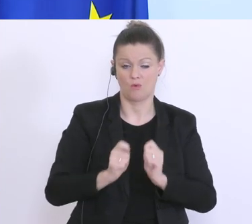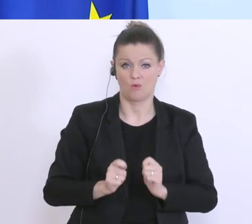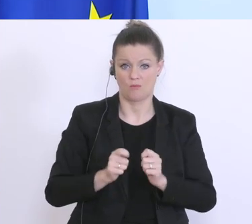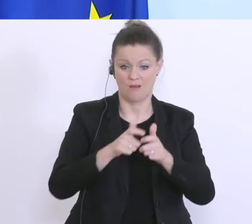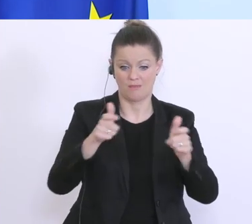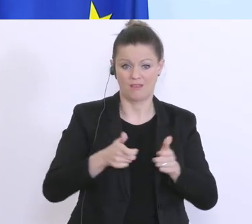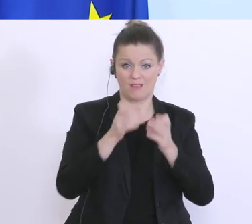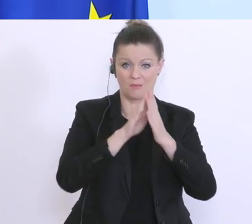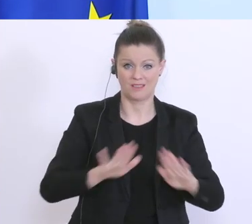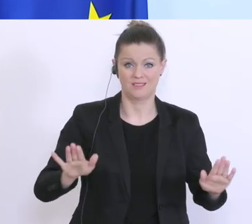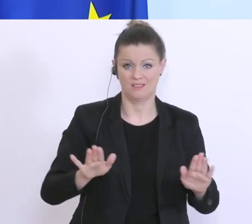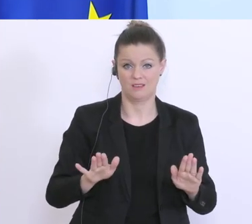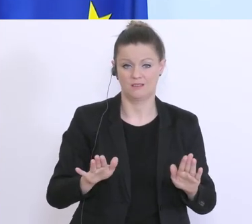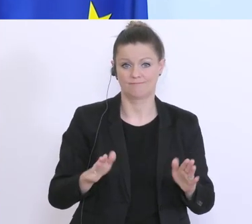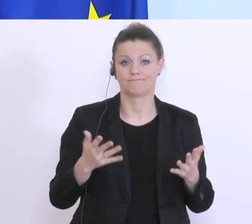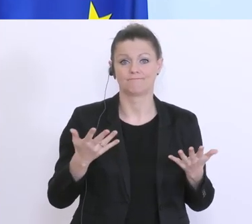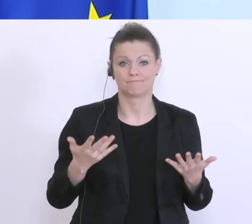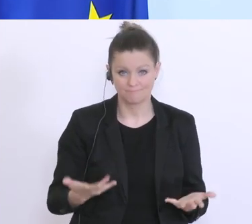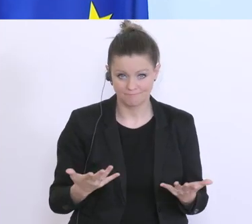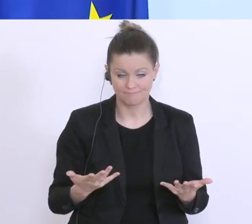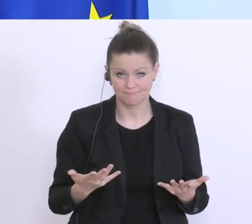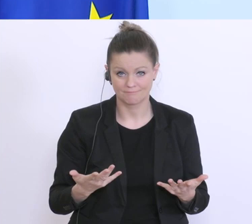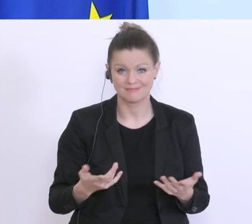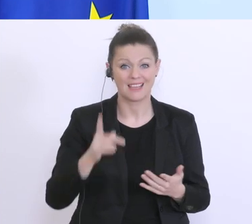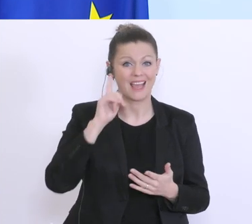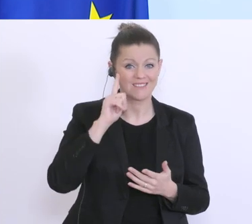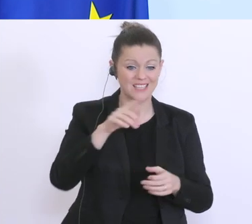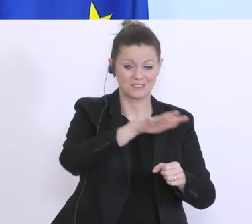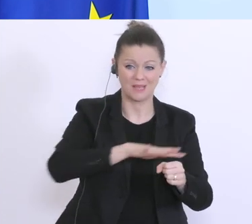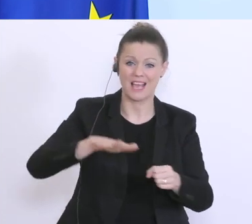an Verbesserungen arbeiten. Ich weiß, dass es in vielen Bereichen Herausforderungen gibt. Wichtig